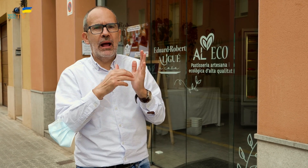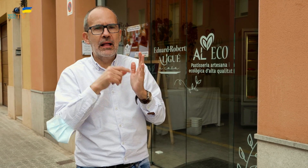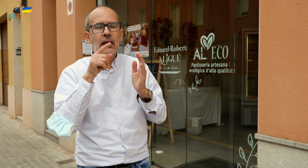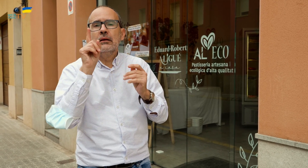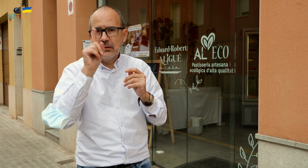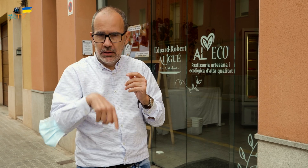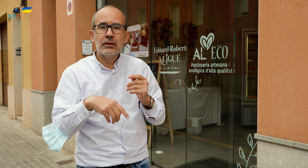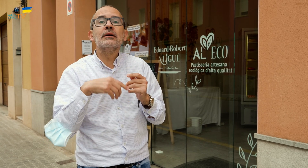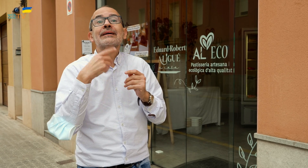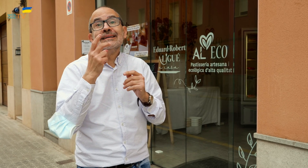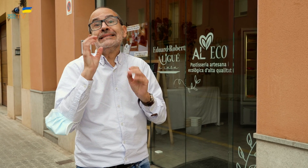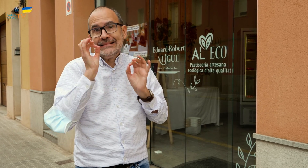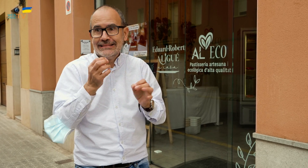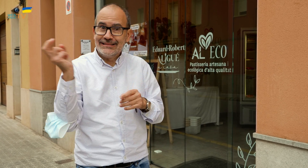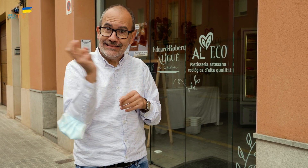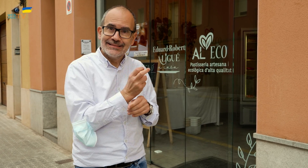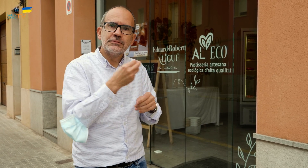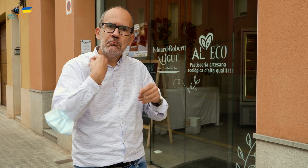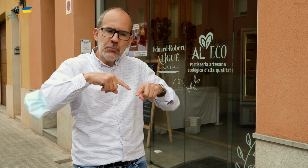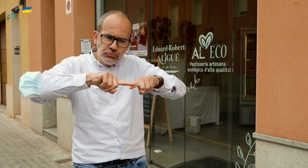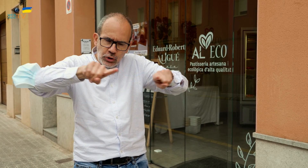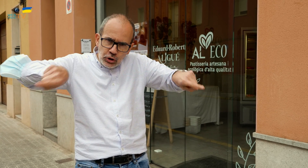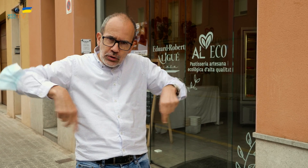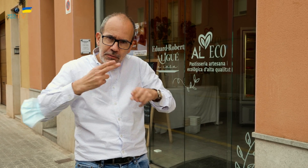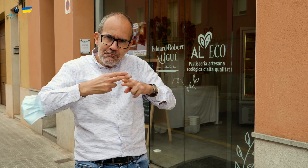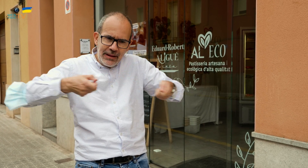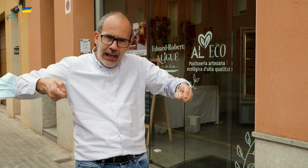Os la servirán en un recipiente de metal para llevárosla